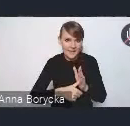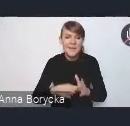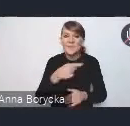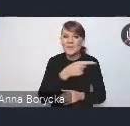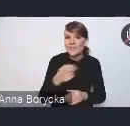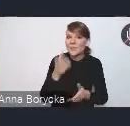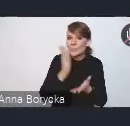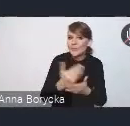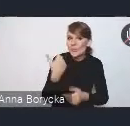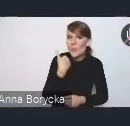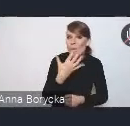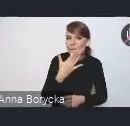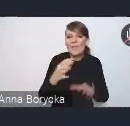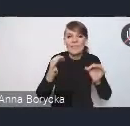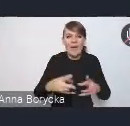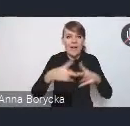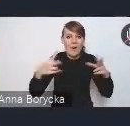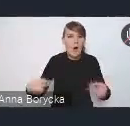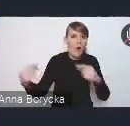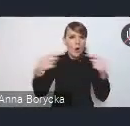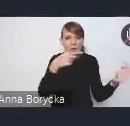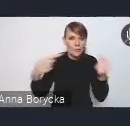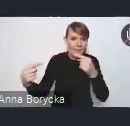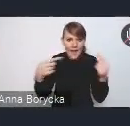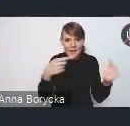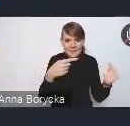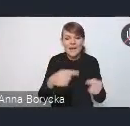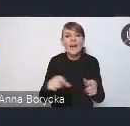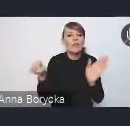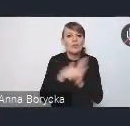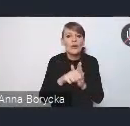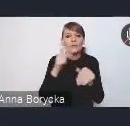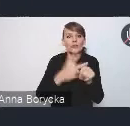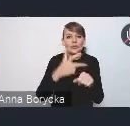trwają konsultacje do 31 stycznia.